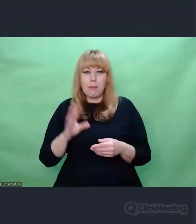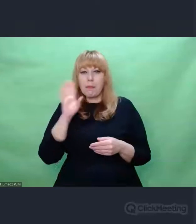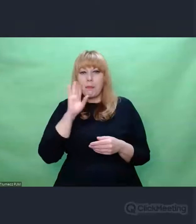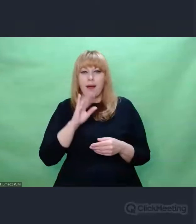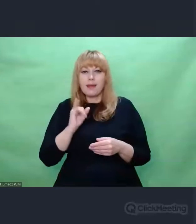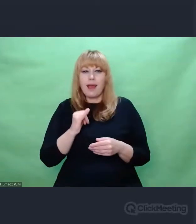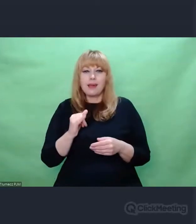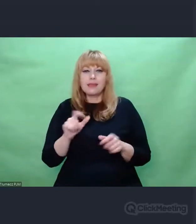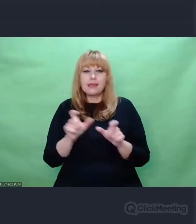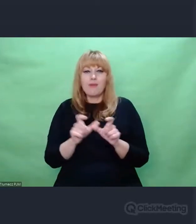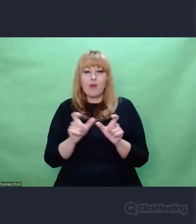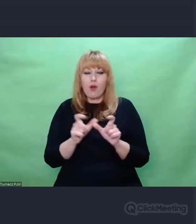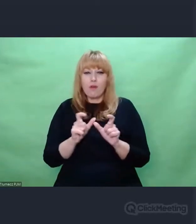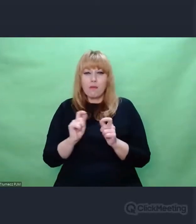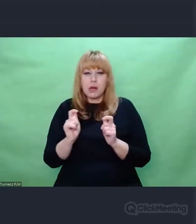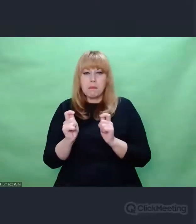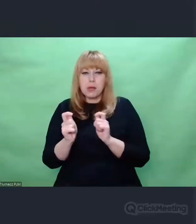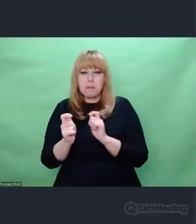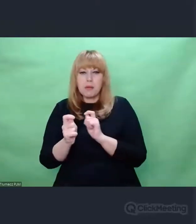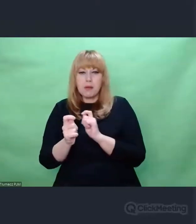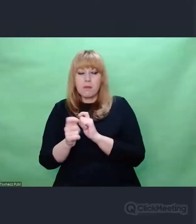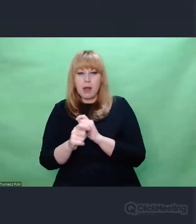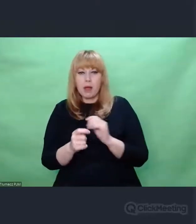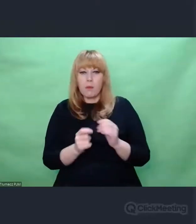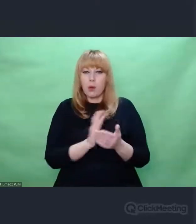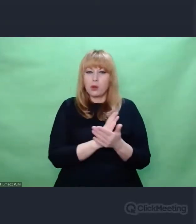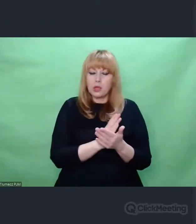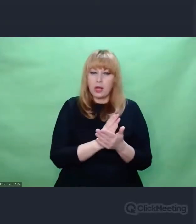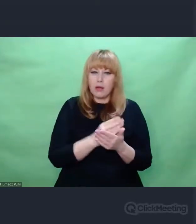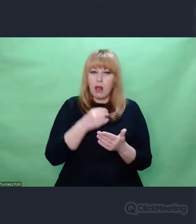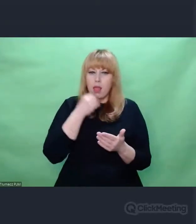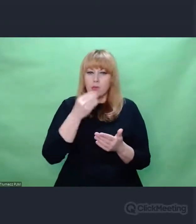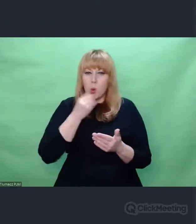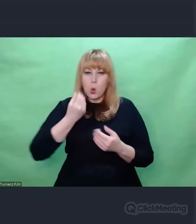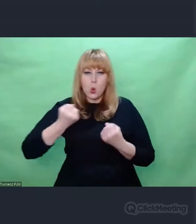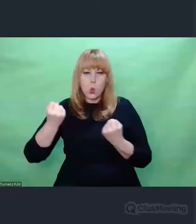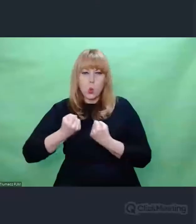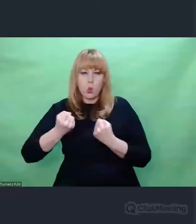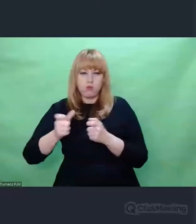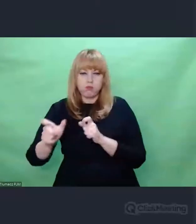Zmieniano jej strukturę po to, żeby potencjalni wrogowie